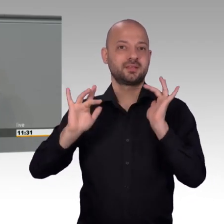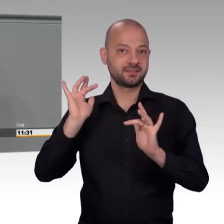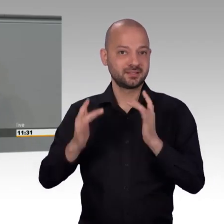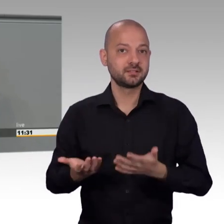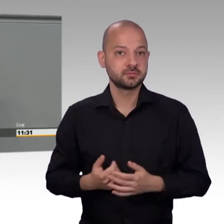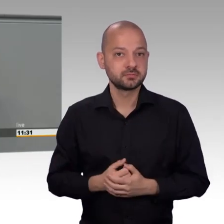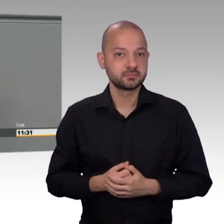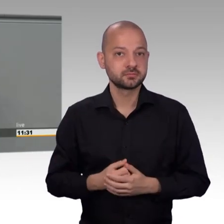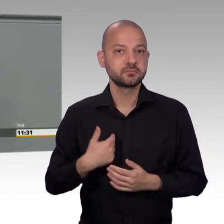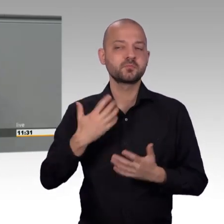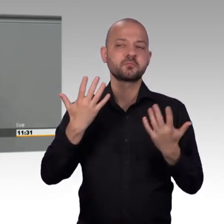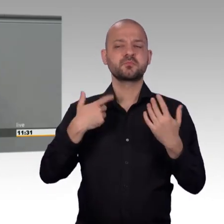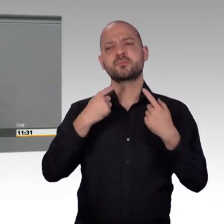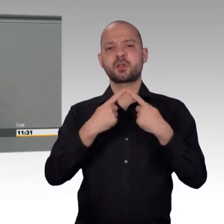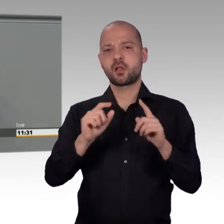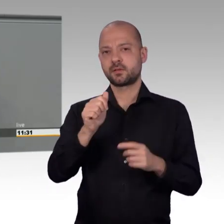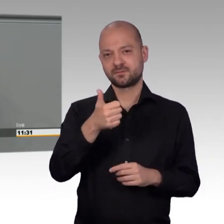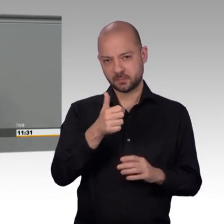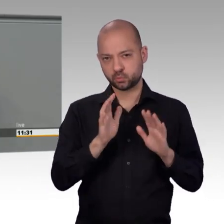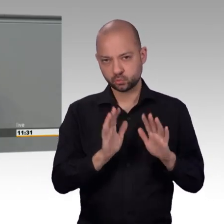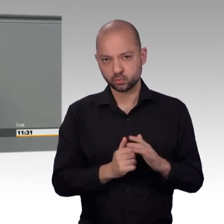Das wachsende Bedürfnis der Bürgerinnen und Bürger...